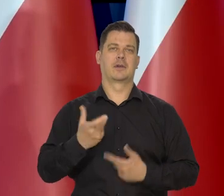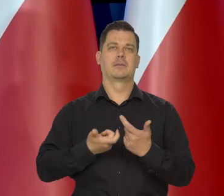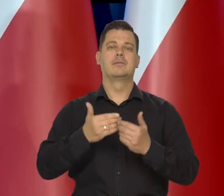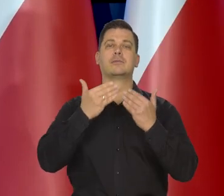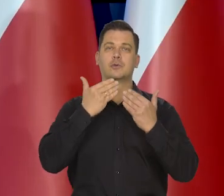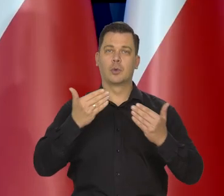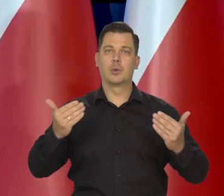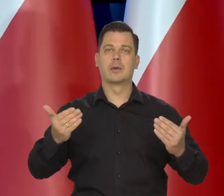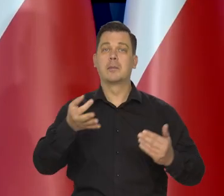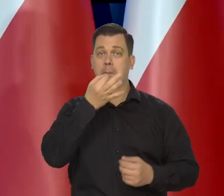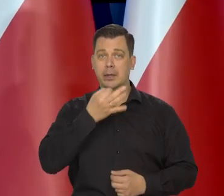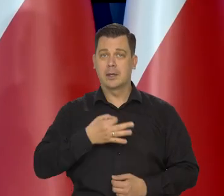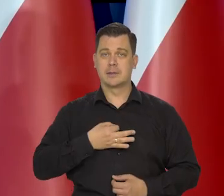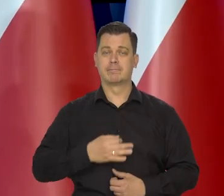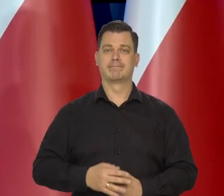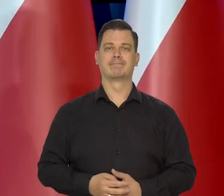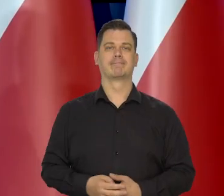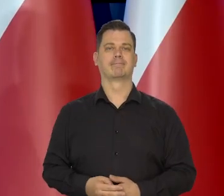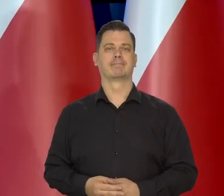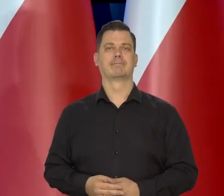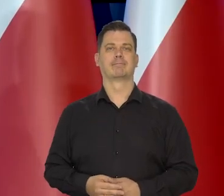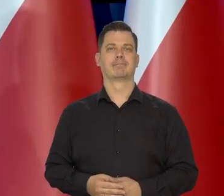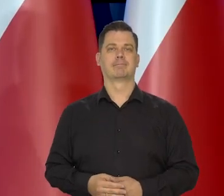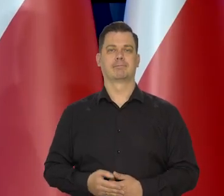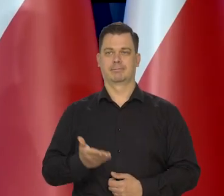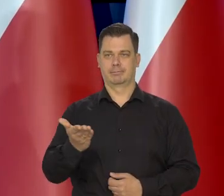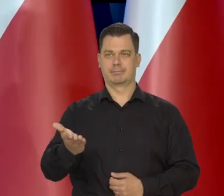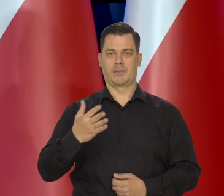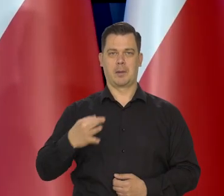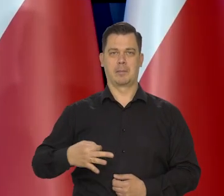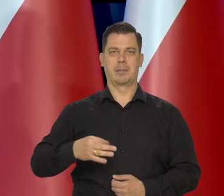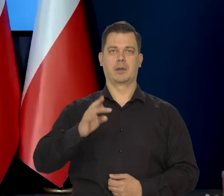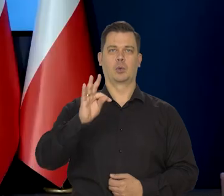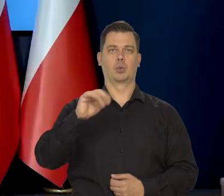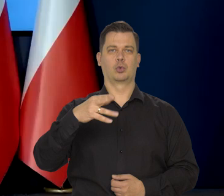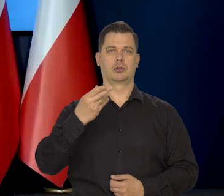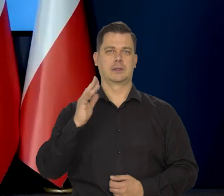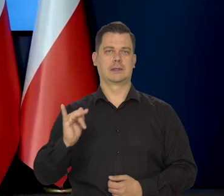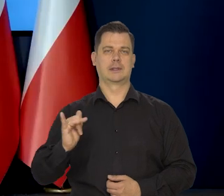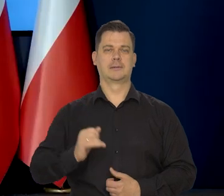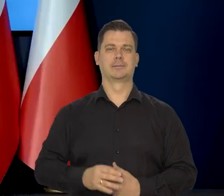Dziękuję Państwu. Proszę o pytania. Bardzo proszę. Pan redaktor Rafał Tuszyński.